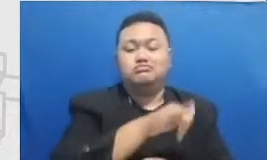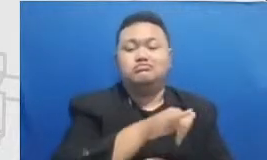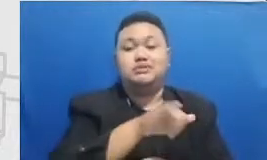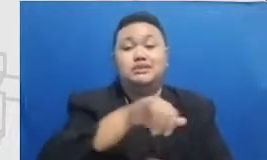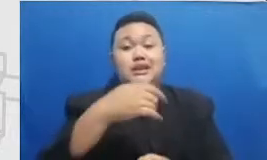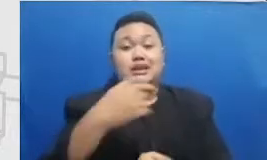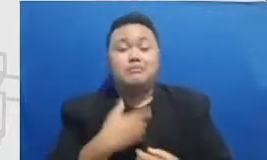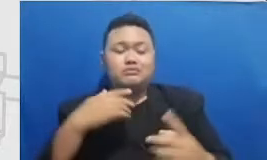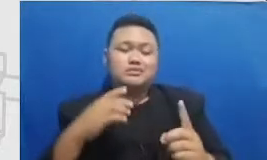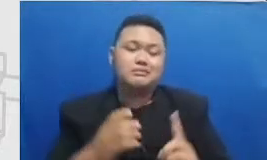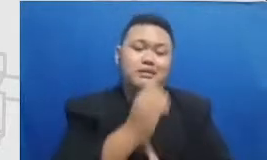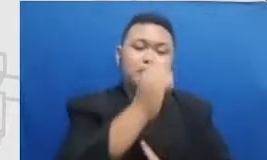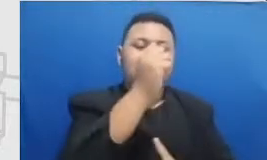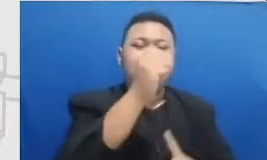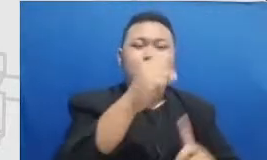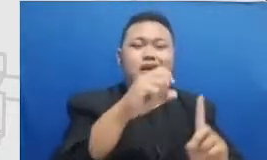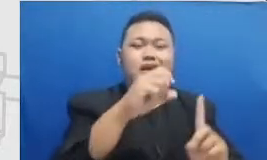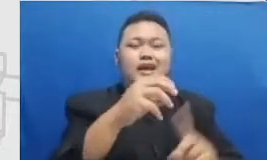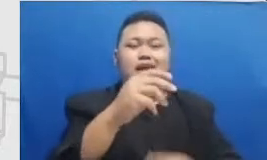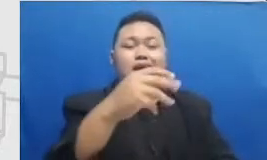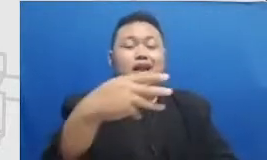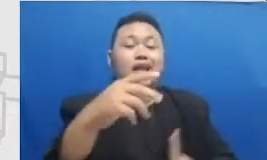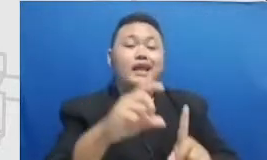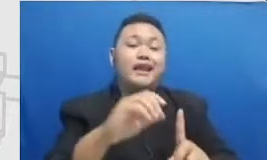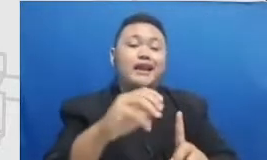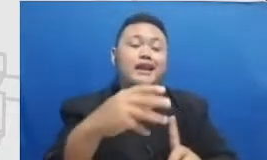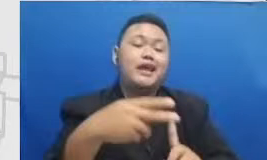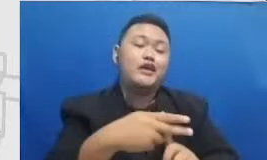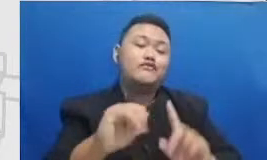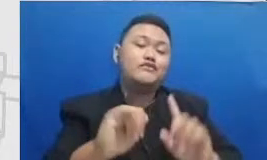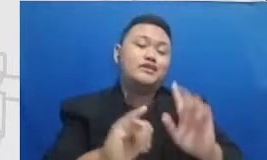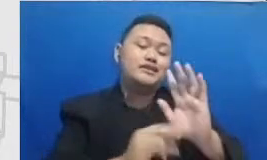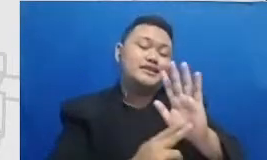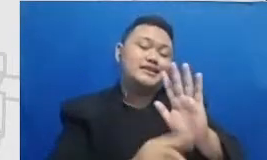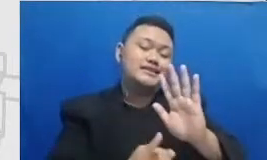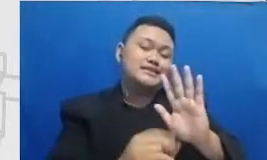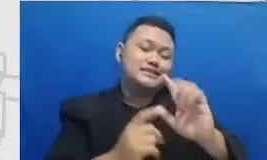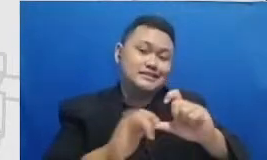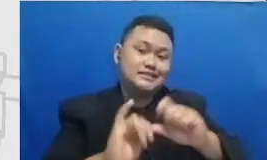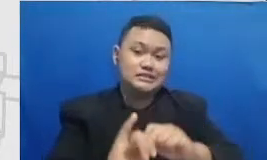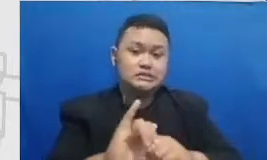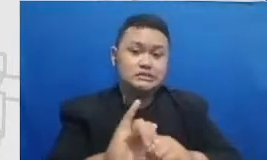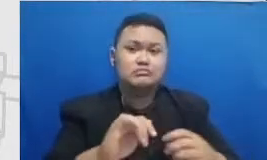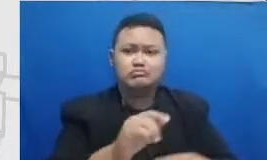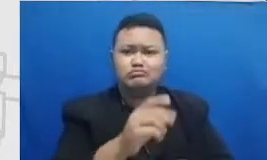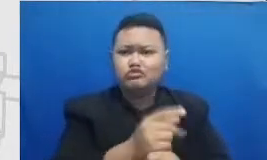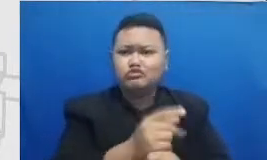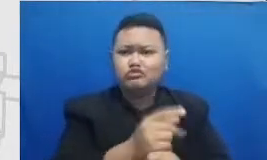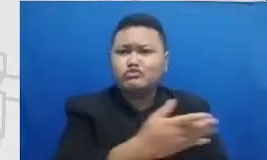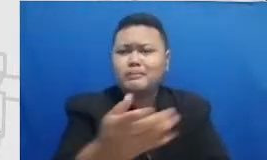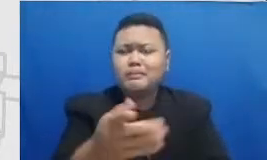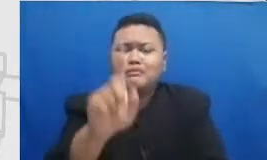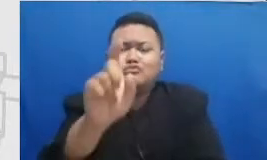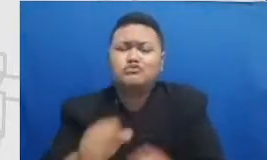dukungan dari kepala sekolah karena ada banyak sekali kebijakan yang perlu dikeluarkan oleh